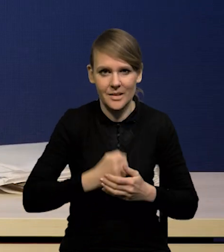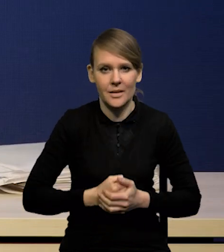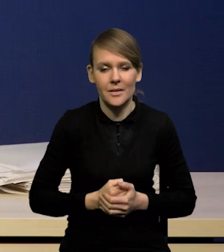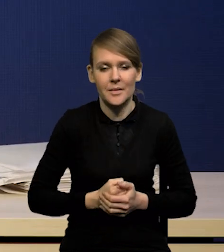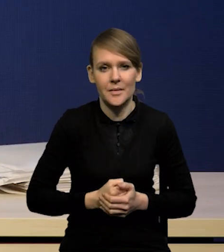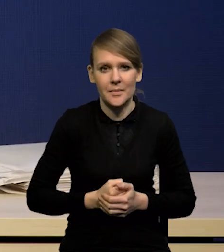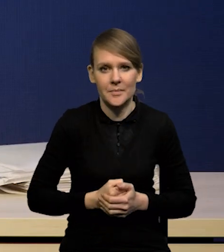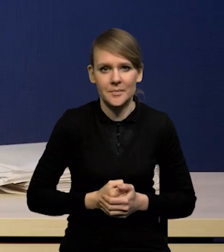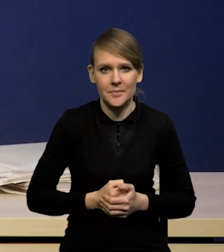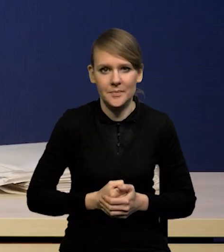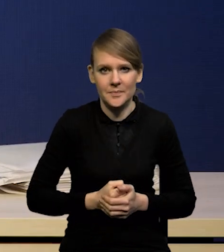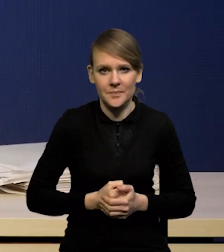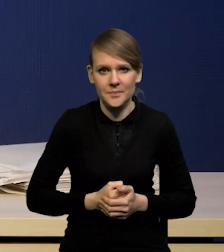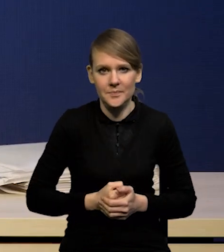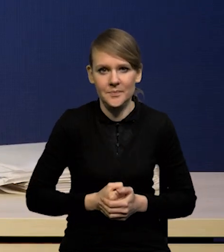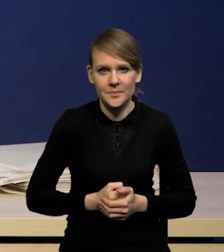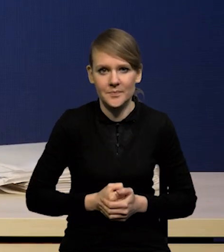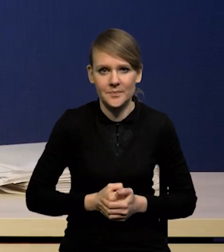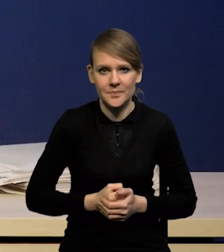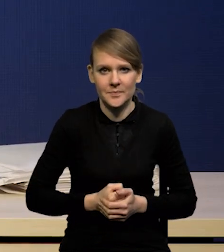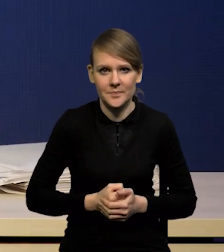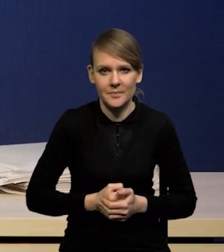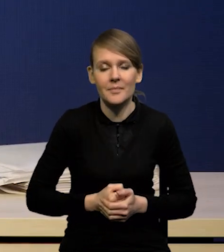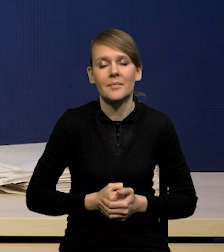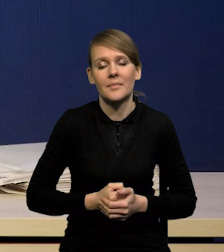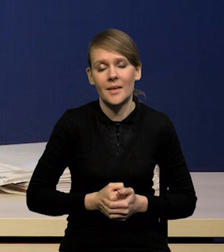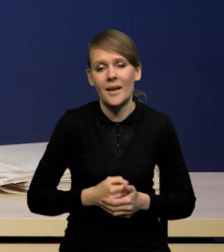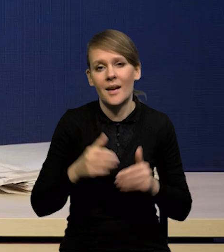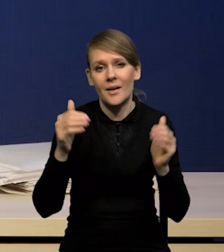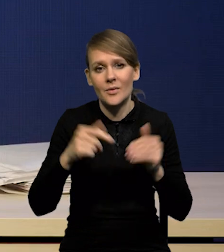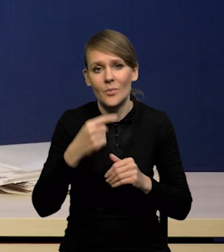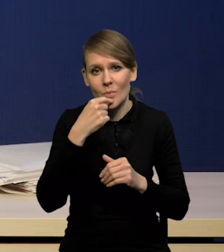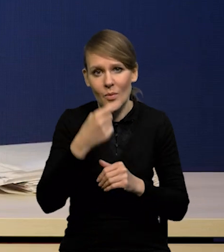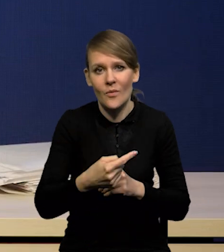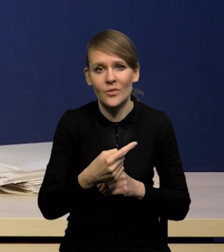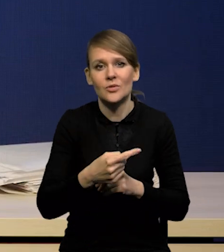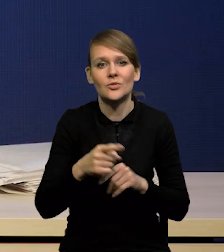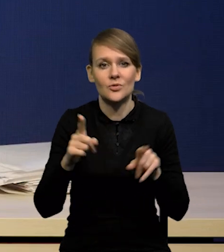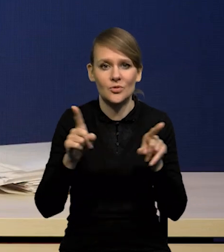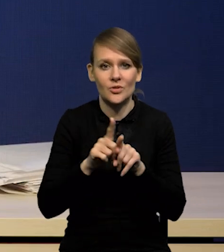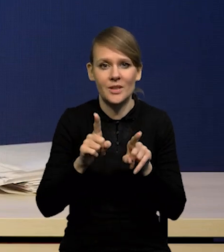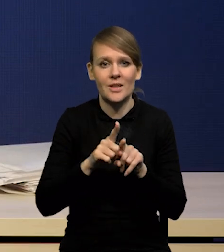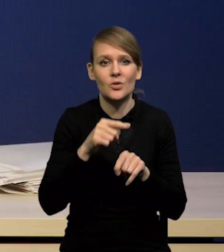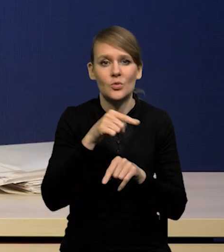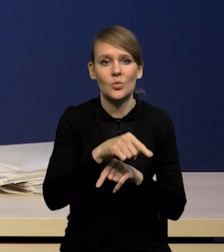że z drugiej strony mamy jednak pewnego rodzaju inercję w inflacji,